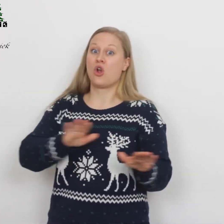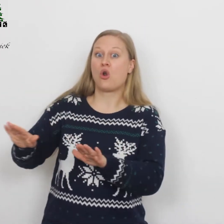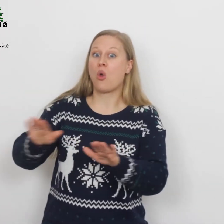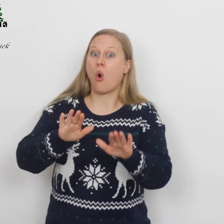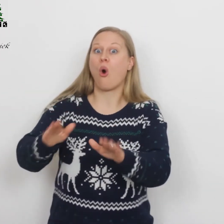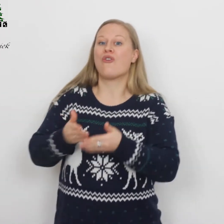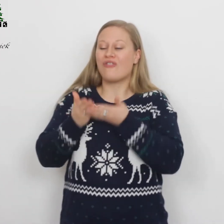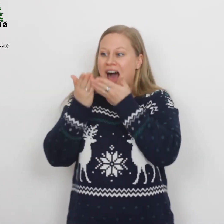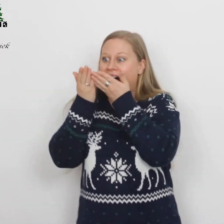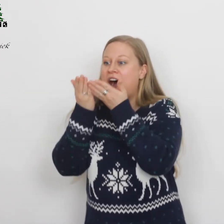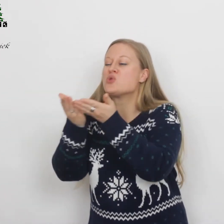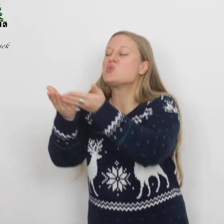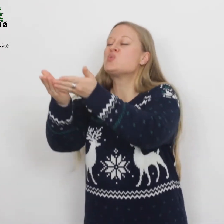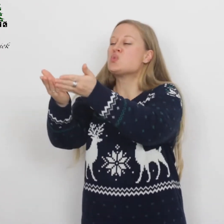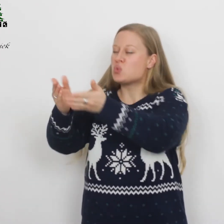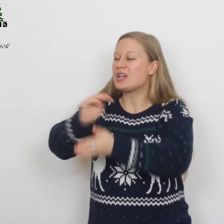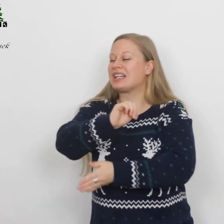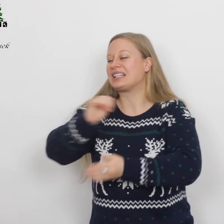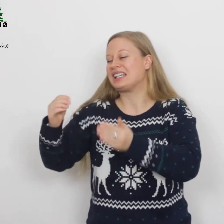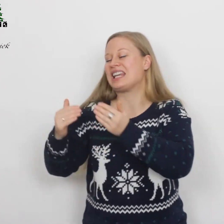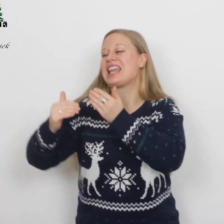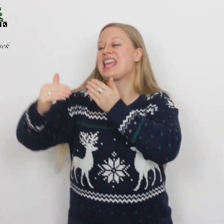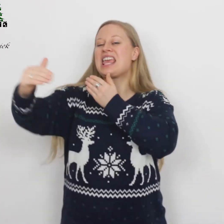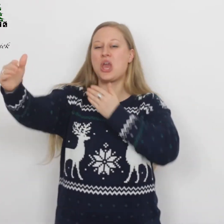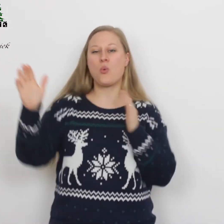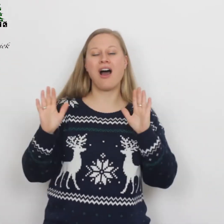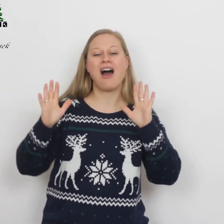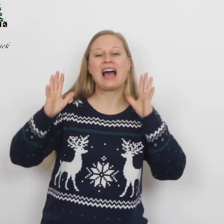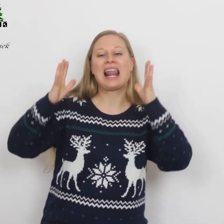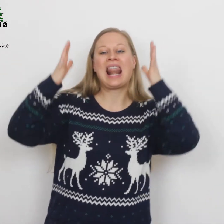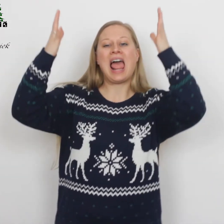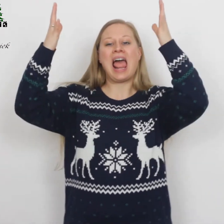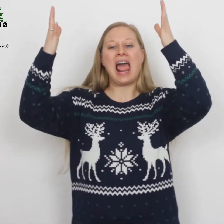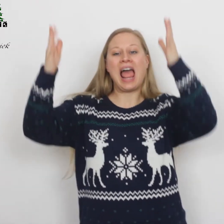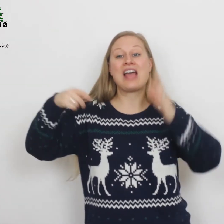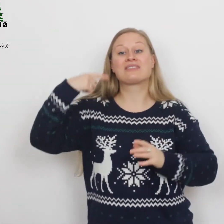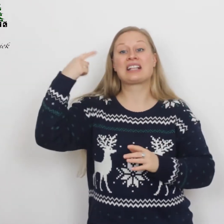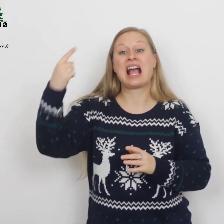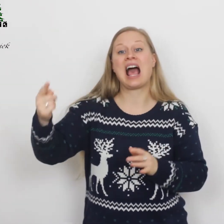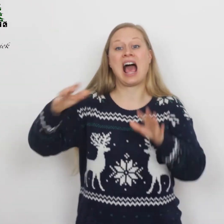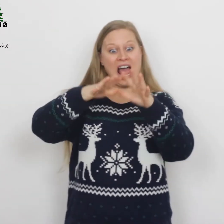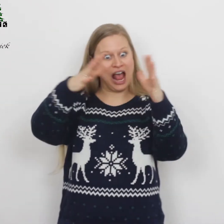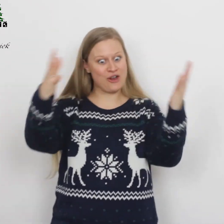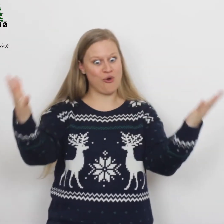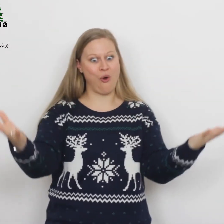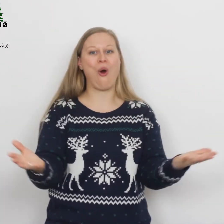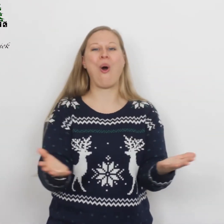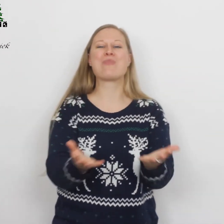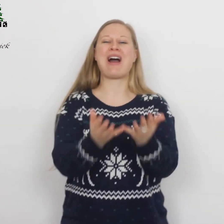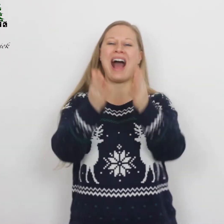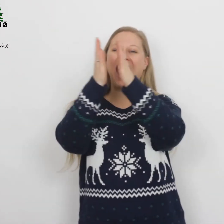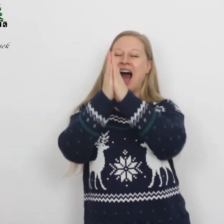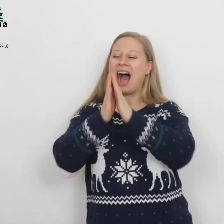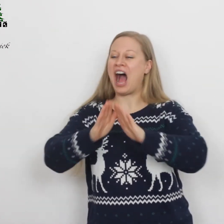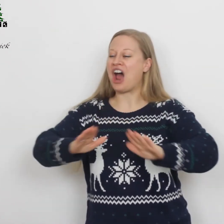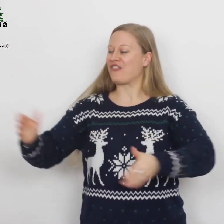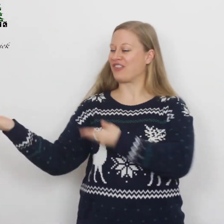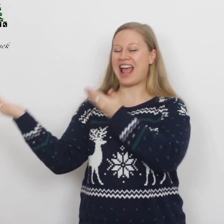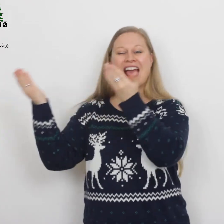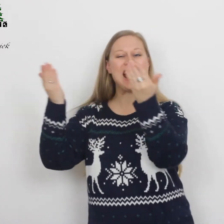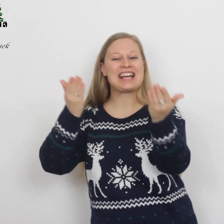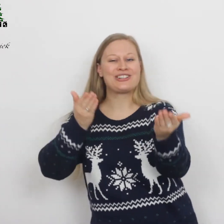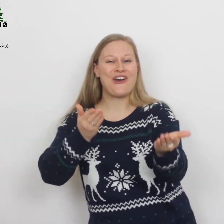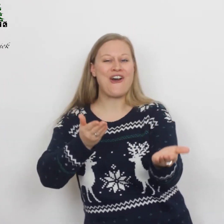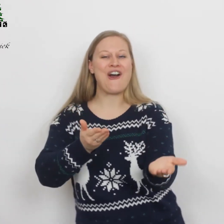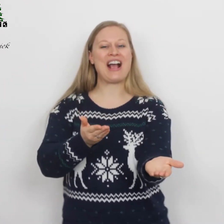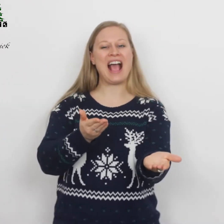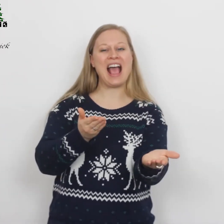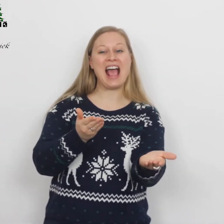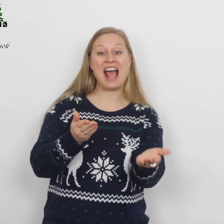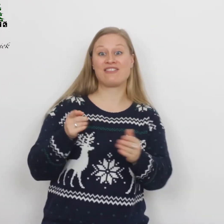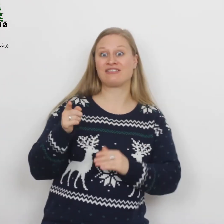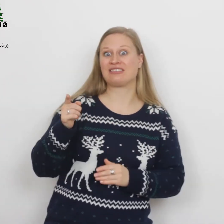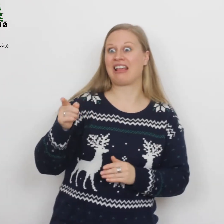Lof aan U die eeuwig leeft en op aarde vrede geeft,